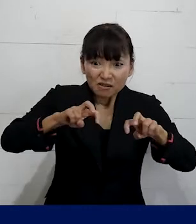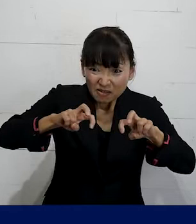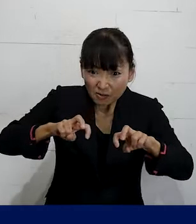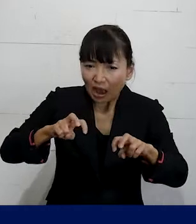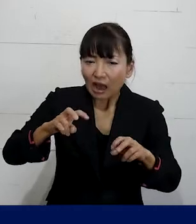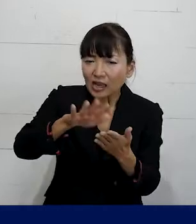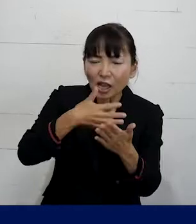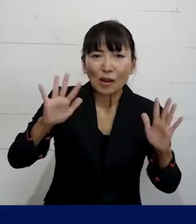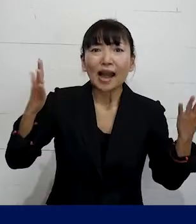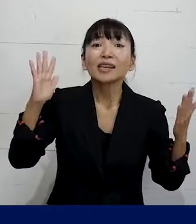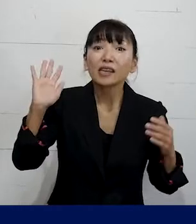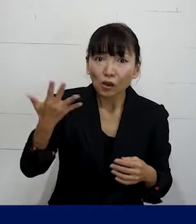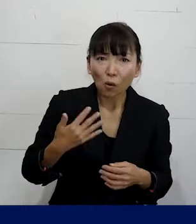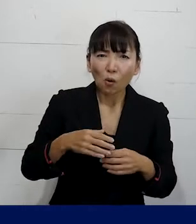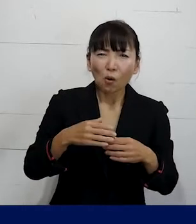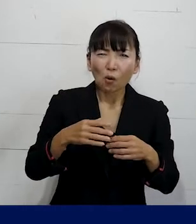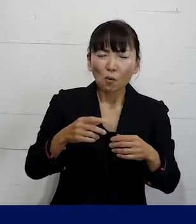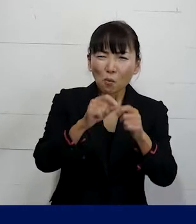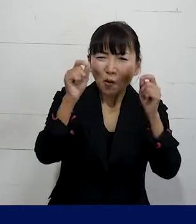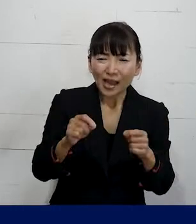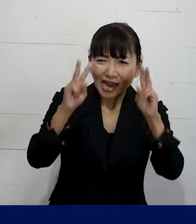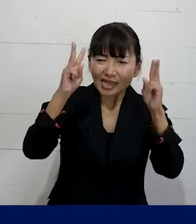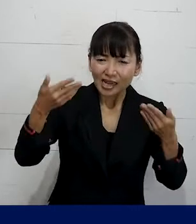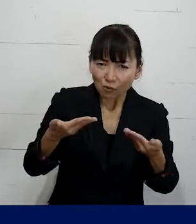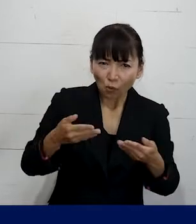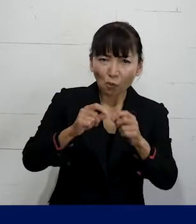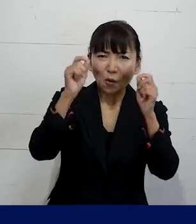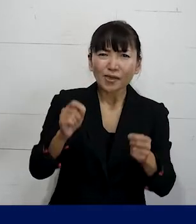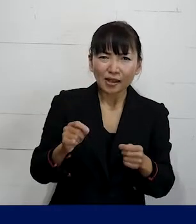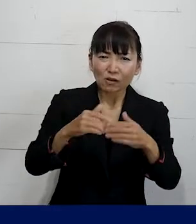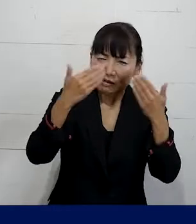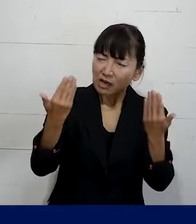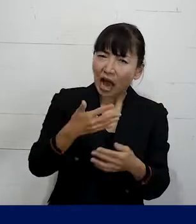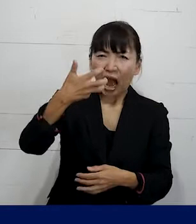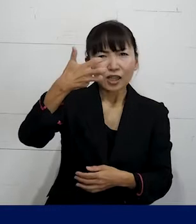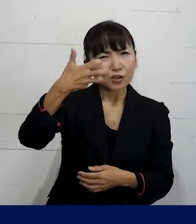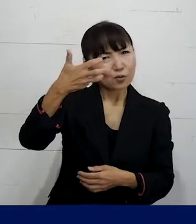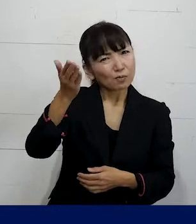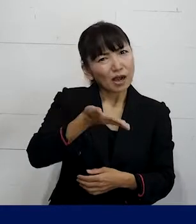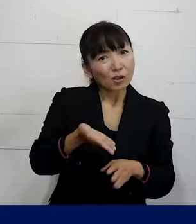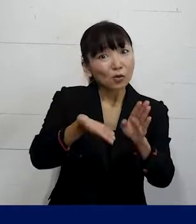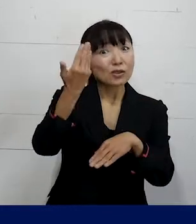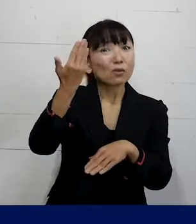職場で生じる様々な問題の8割以上は